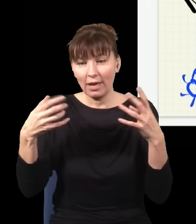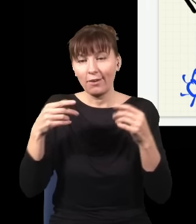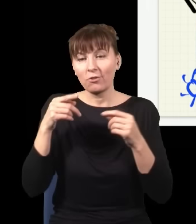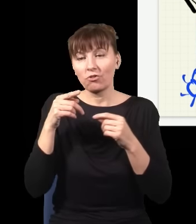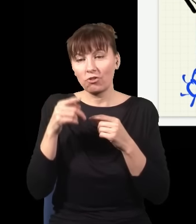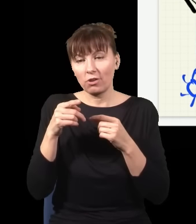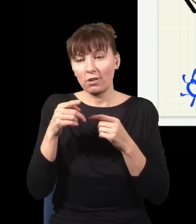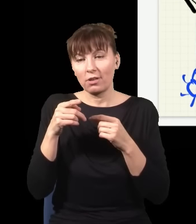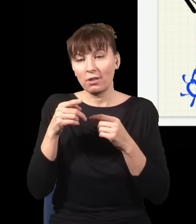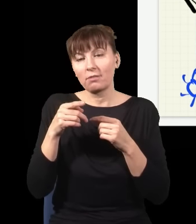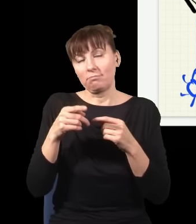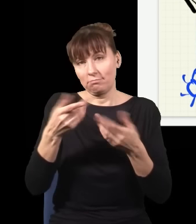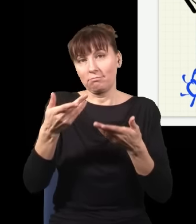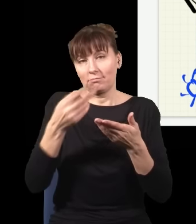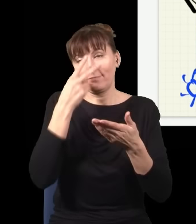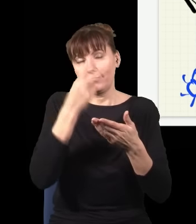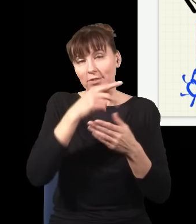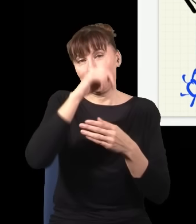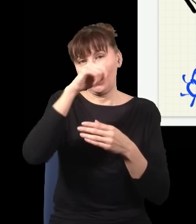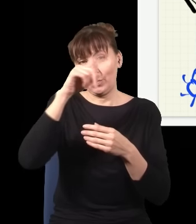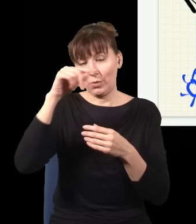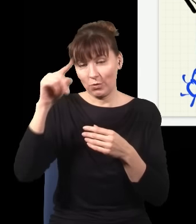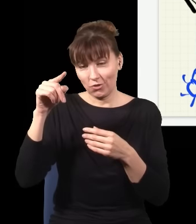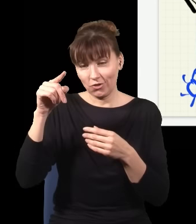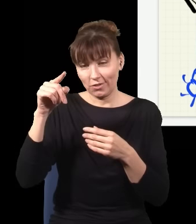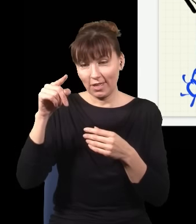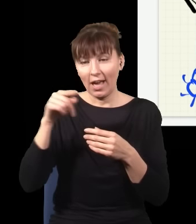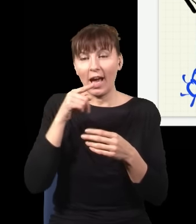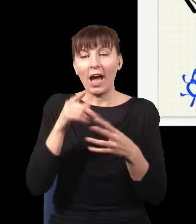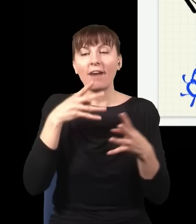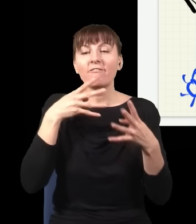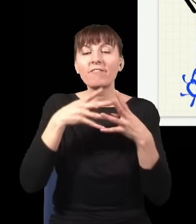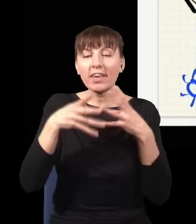to dostaję rzeczywiście prążki i nie ma znaczenia, czy to filtrowanie robię przed tym,